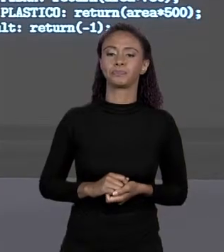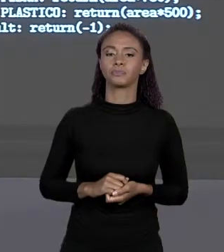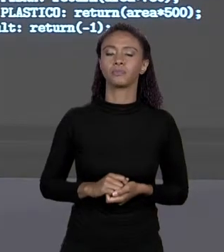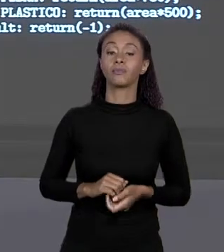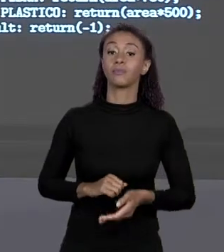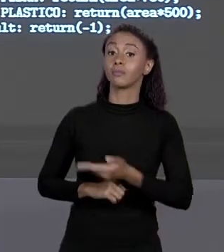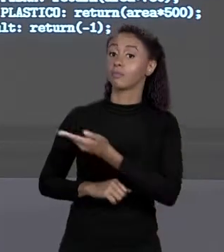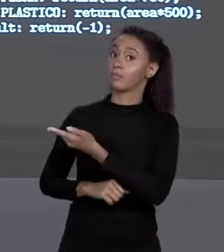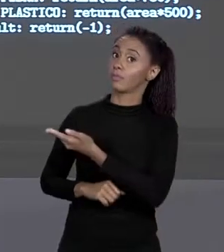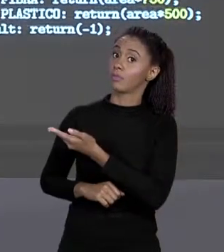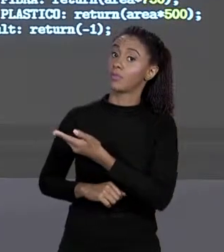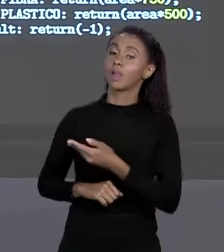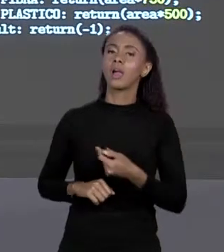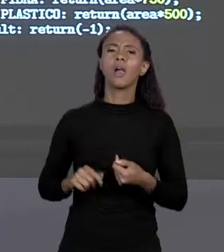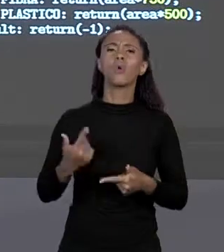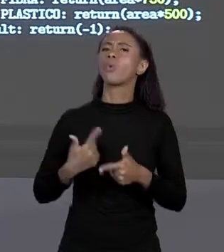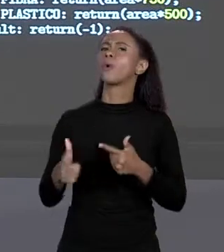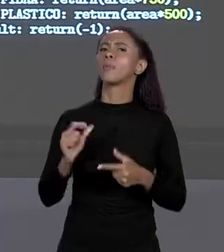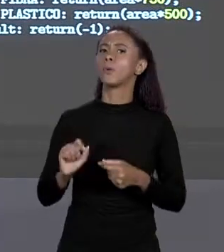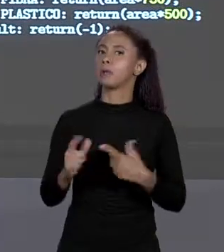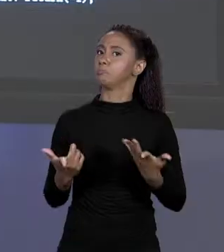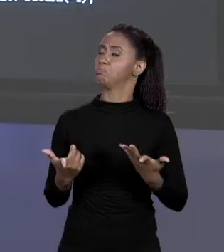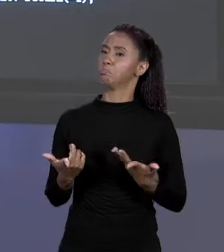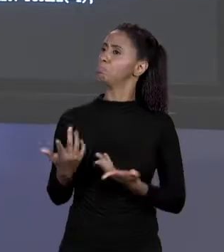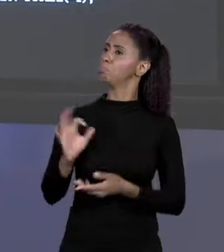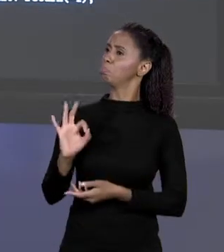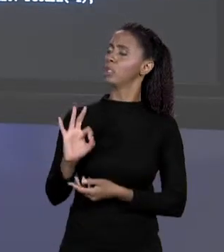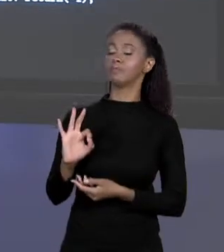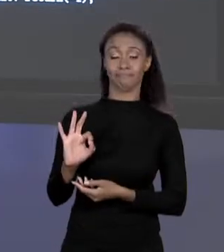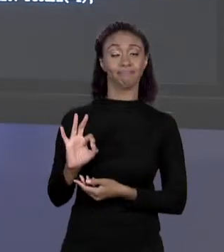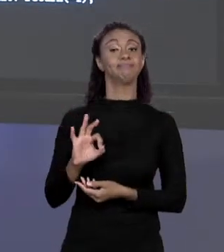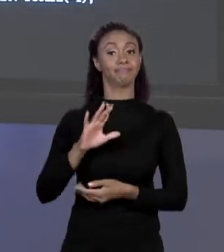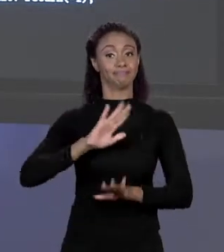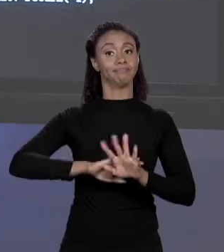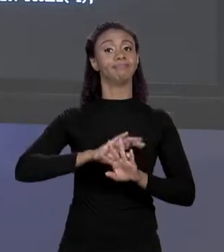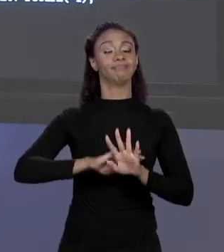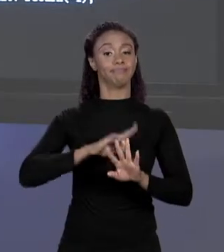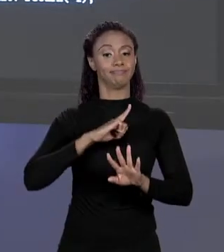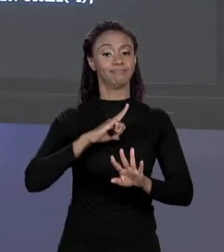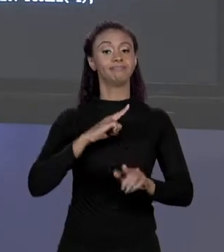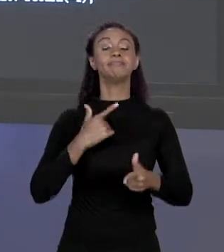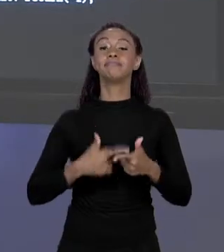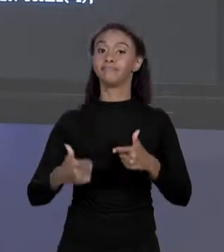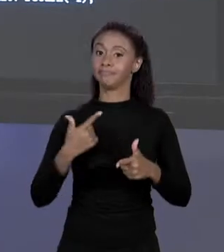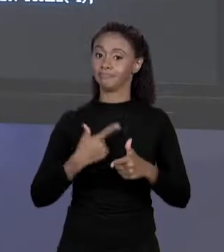NENHUM, MAS HÁ UM PROBLEMA RAZOAVELMENTE RUIM AQUI, QUE